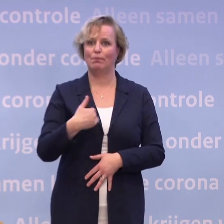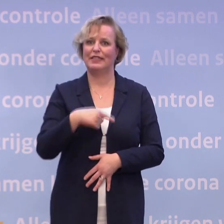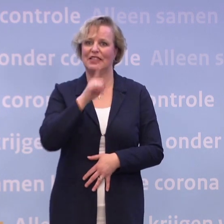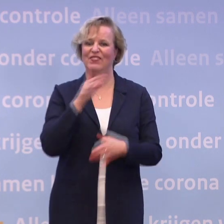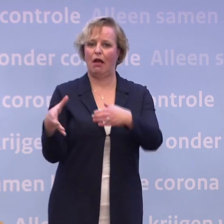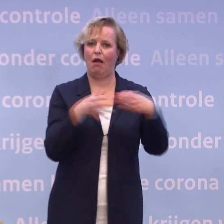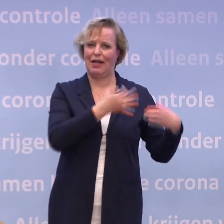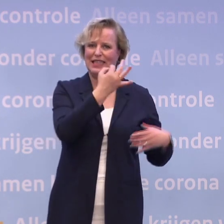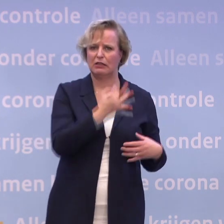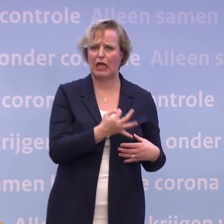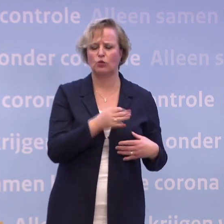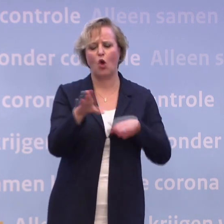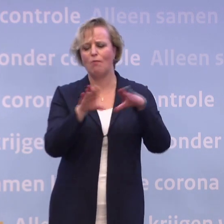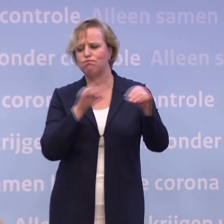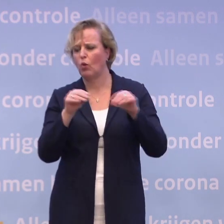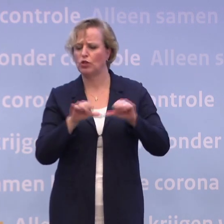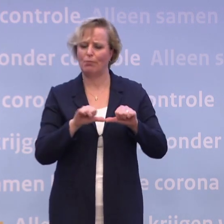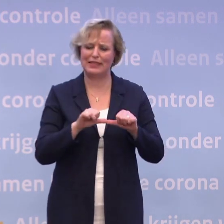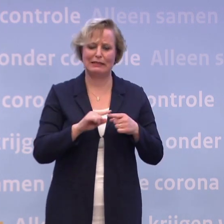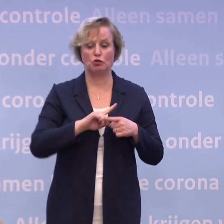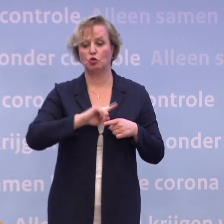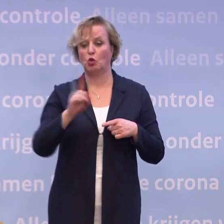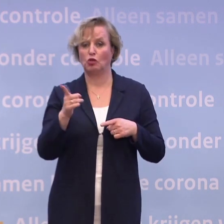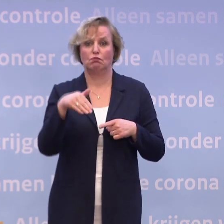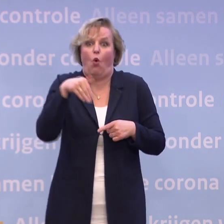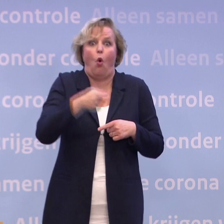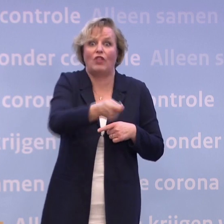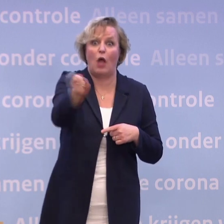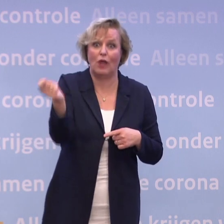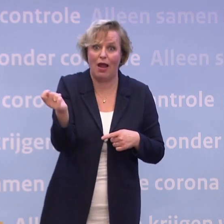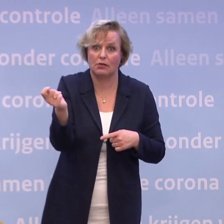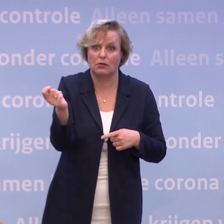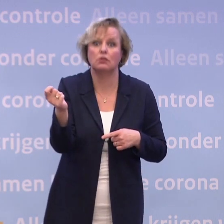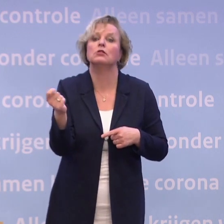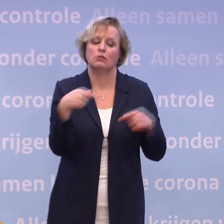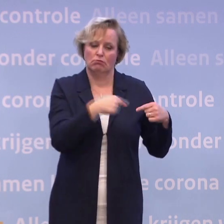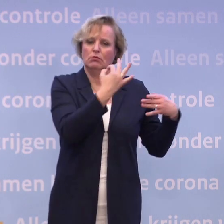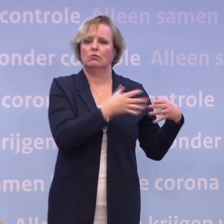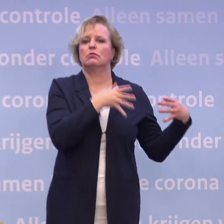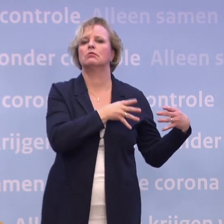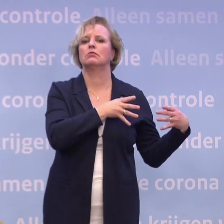Van boodschappenservices tot aan: we gaan je hond uitlaten. We gaan alles voor je doen als je maar wel even in quarantaine blijft.